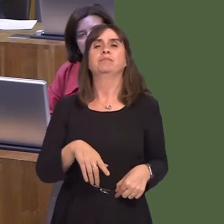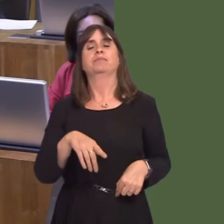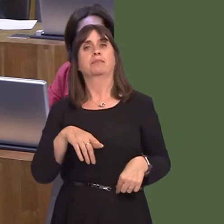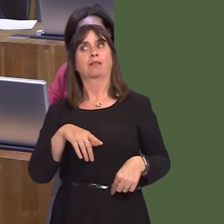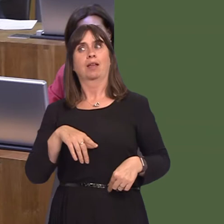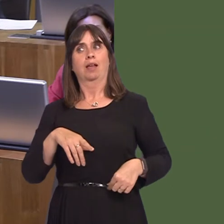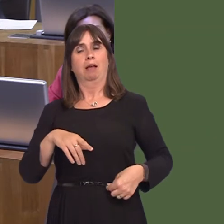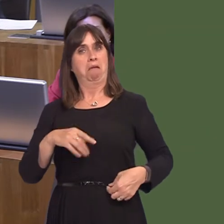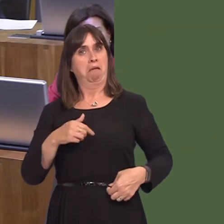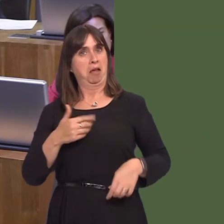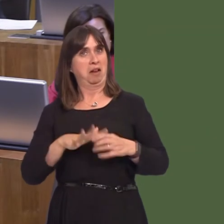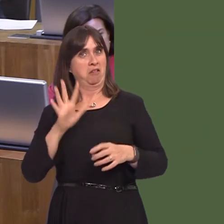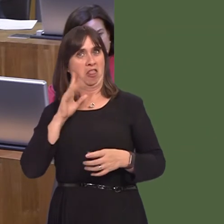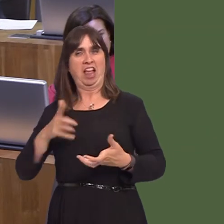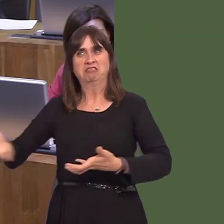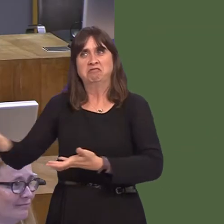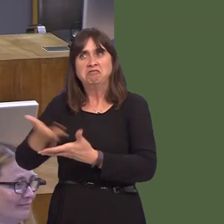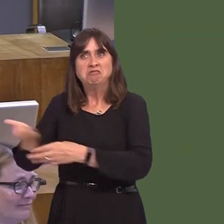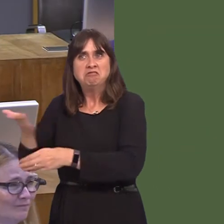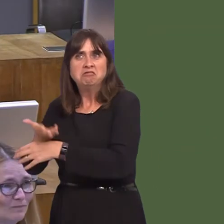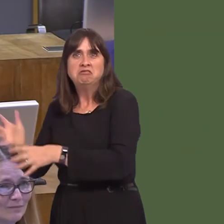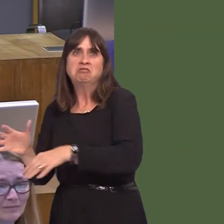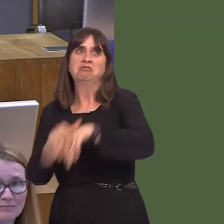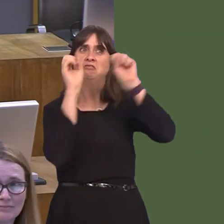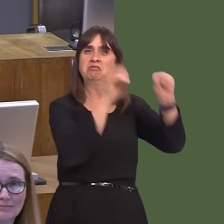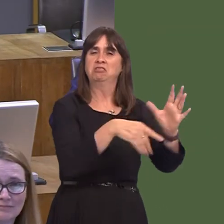not heard proposed before. I wasn't aware that Japanese knotweed was, in fact, edible.